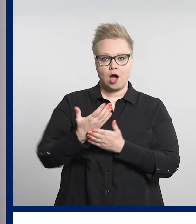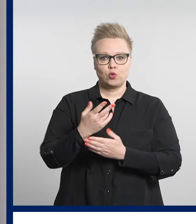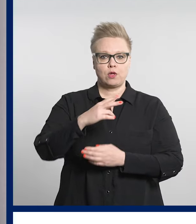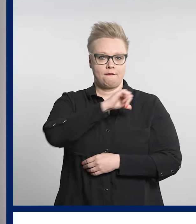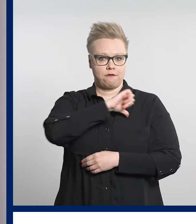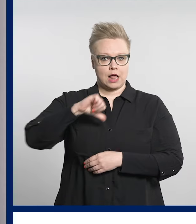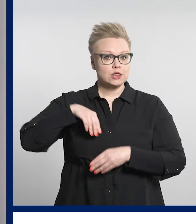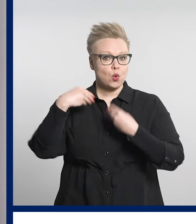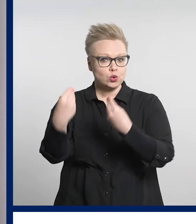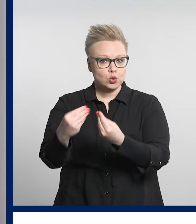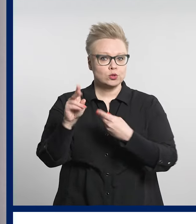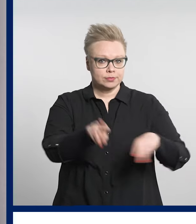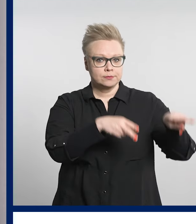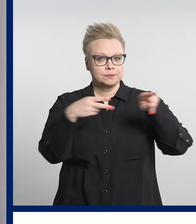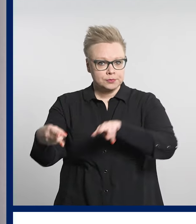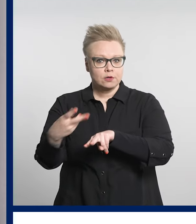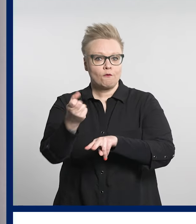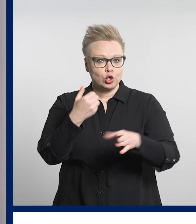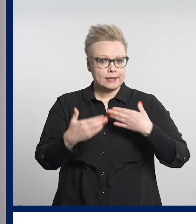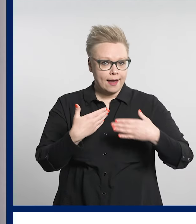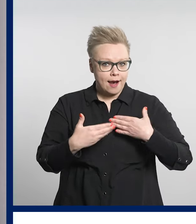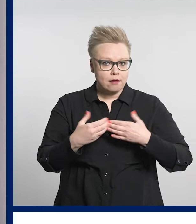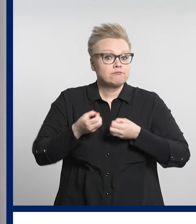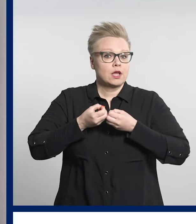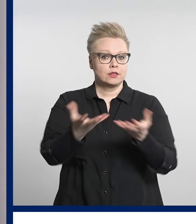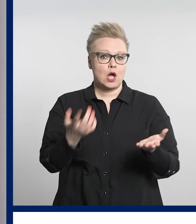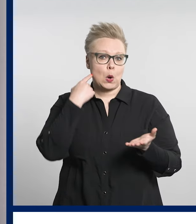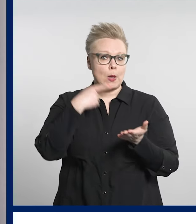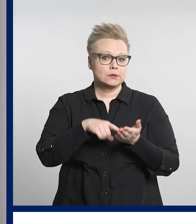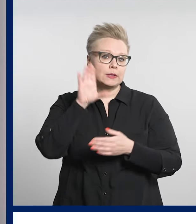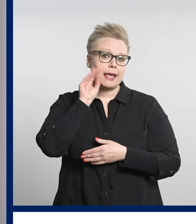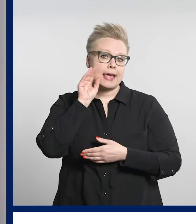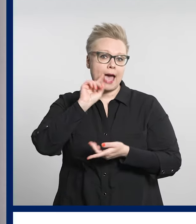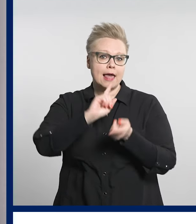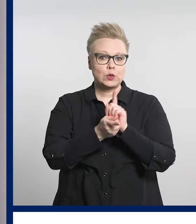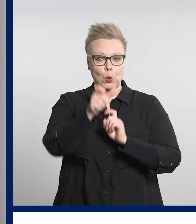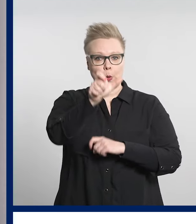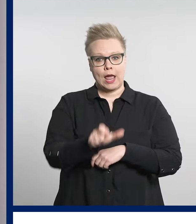valtuutus tarjoaa esimerkiksi ikääntyneiden läheisille sujuvan